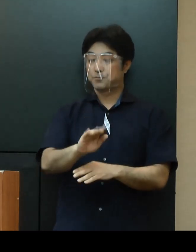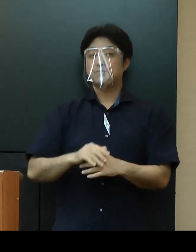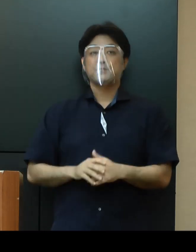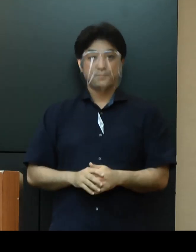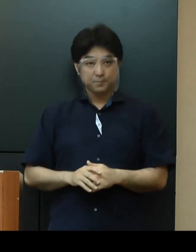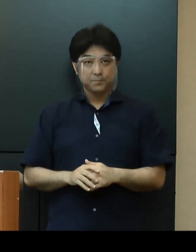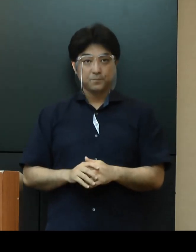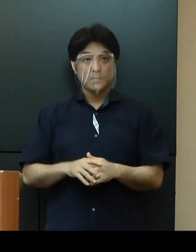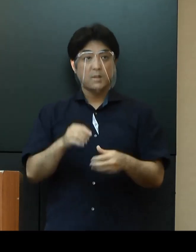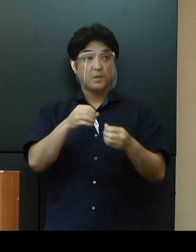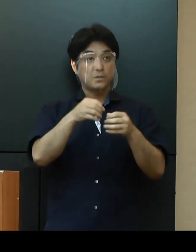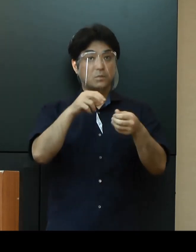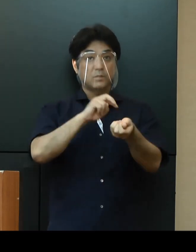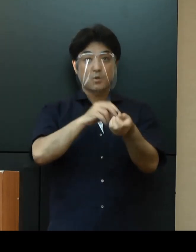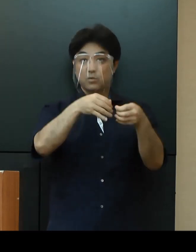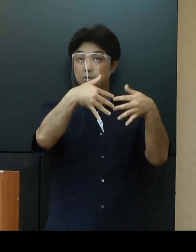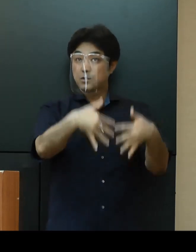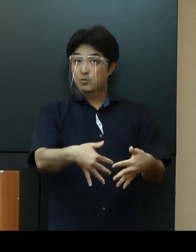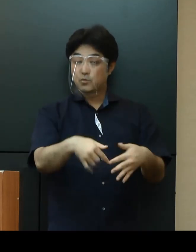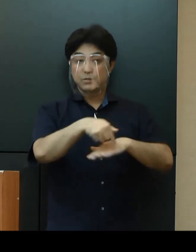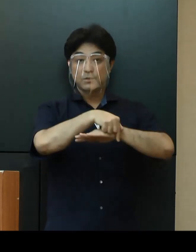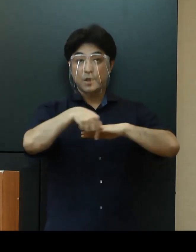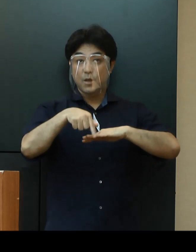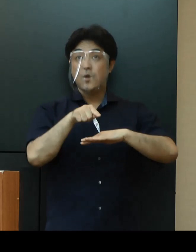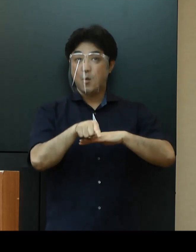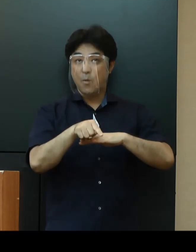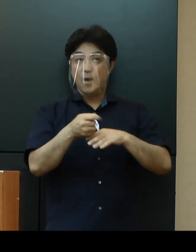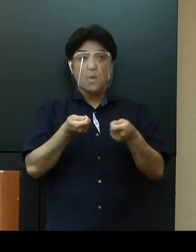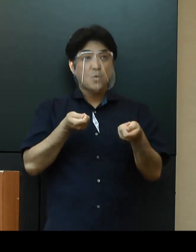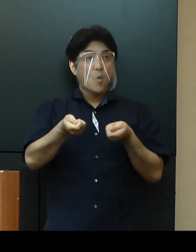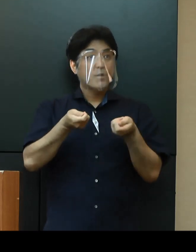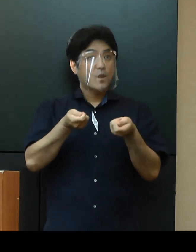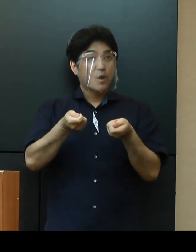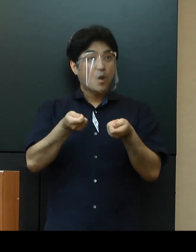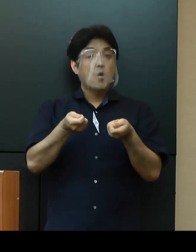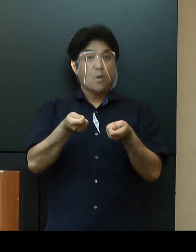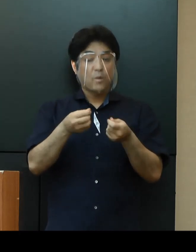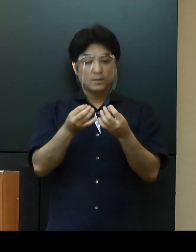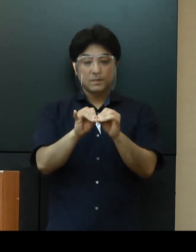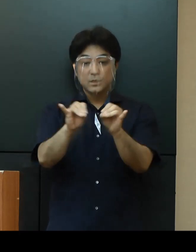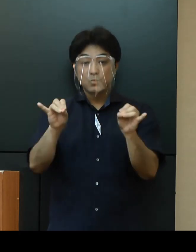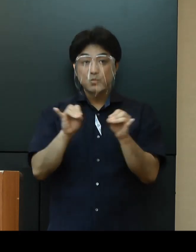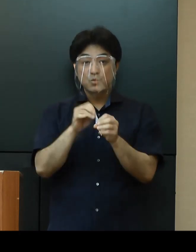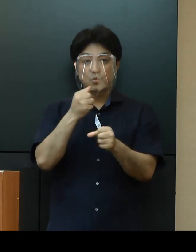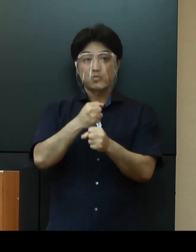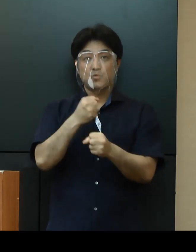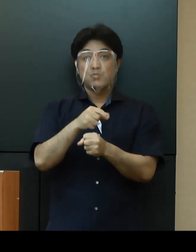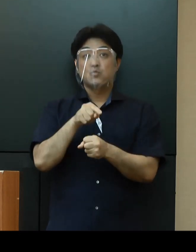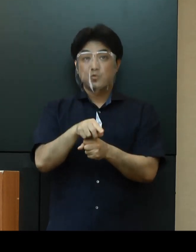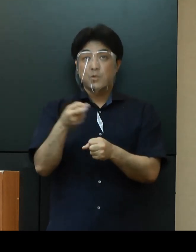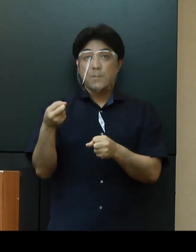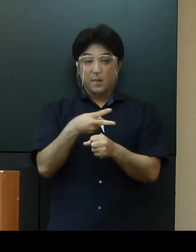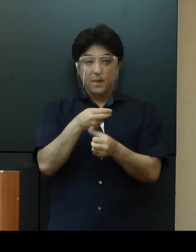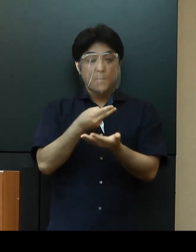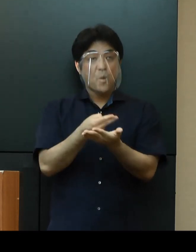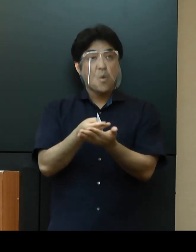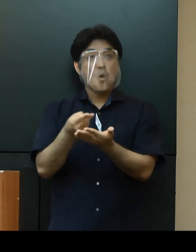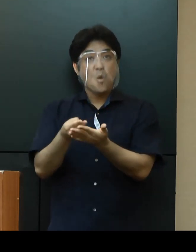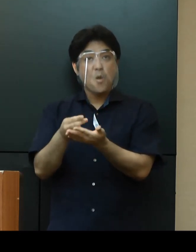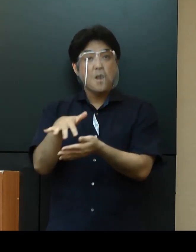「医療施策」については、医療コーディネートチームの常駐体制を復活し 病床の調整を円滑に実施してまいります